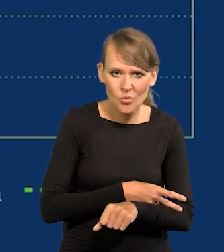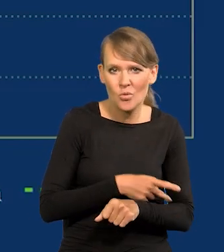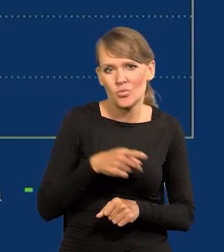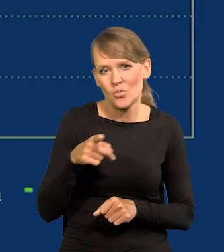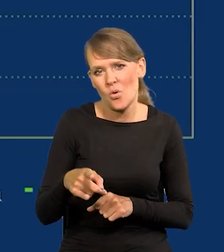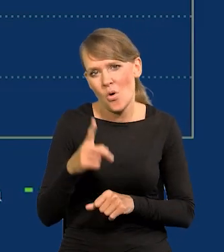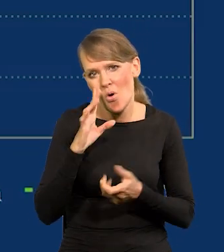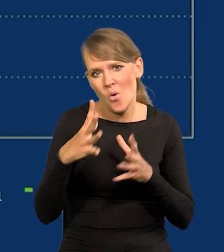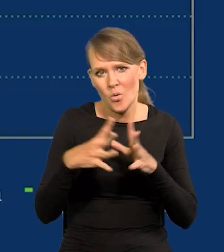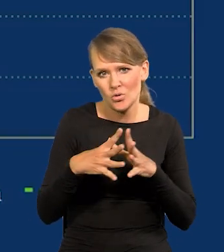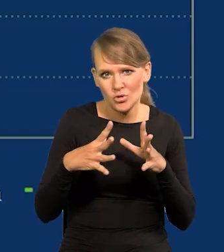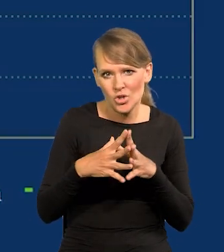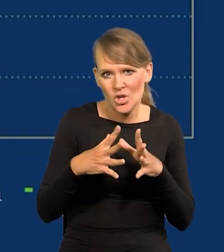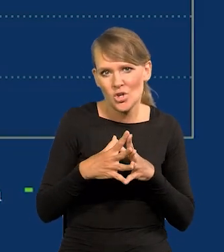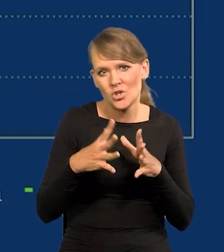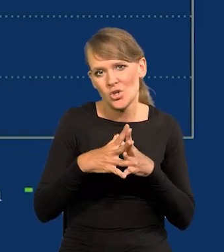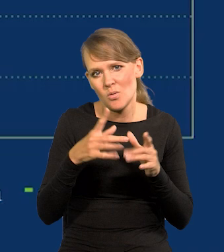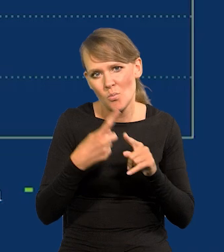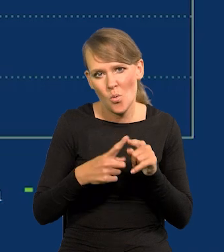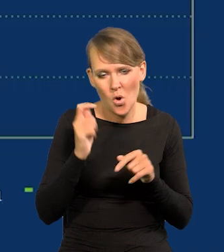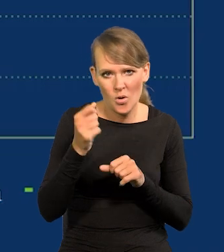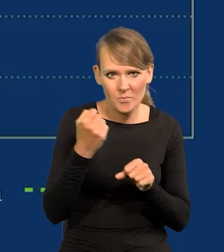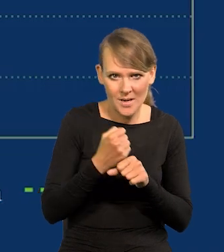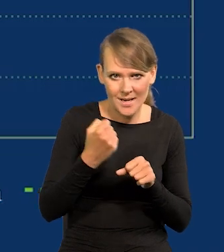to wynosi około dziesięciu, dziesięciu i pół godziny pracy dziennie.